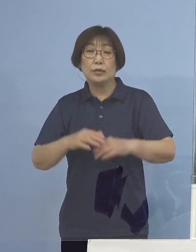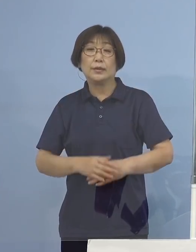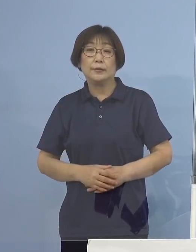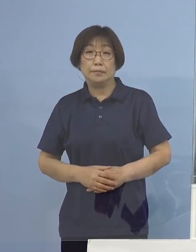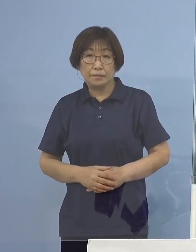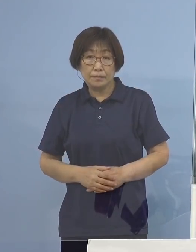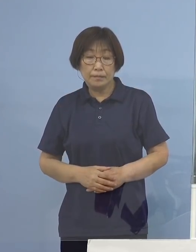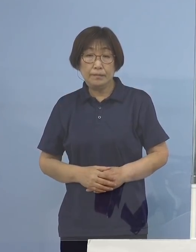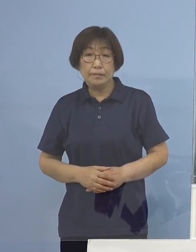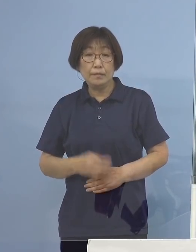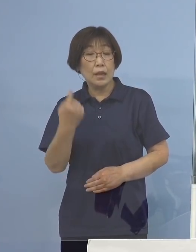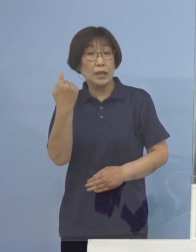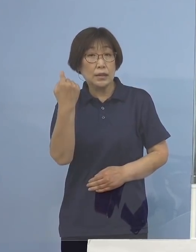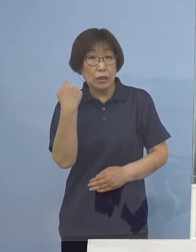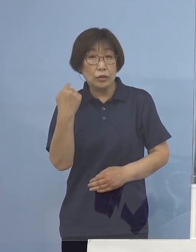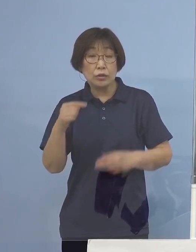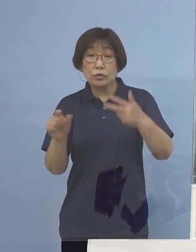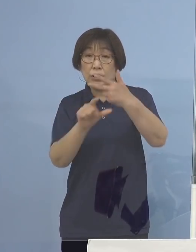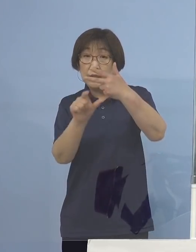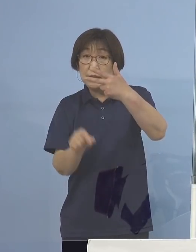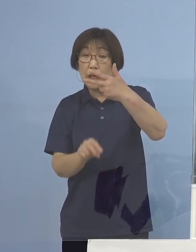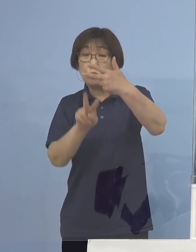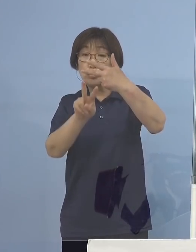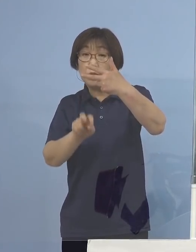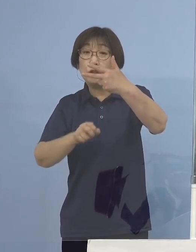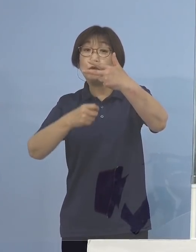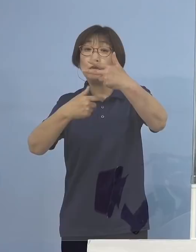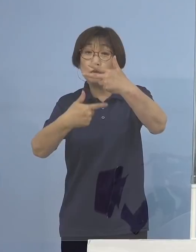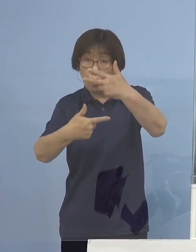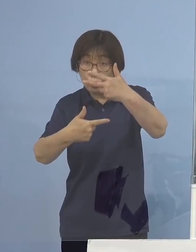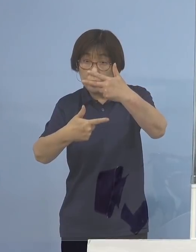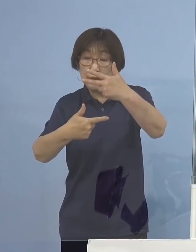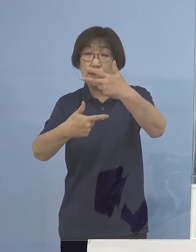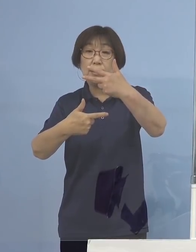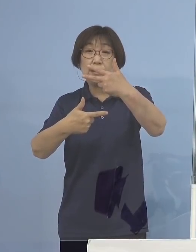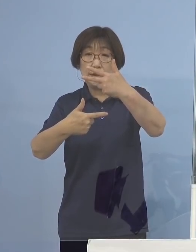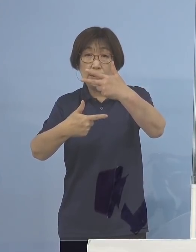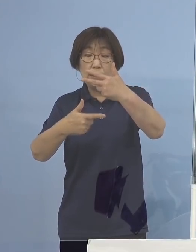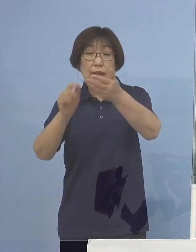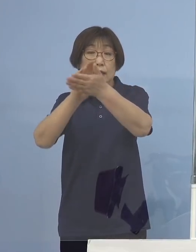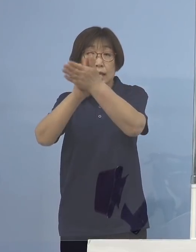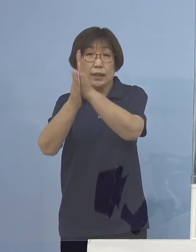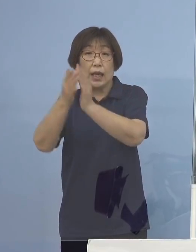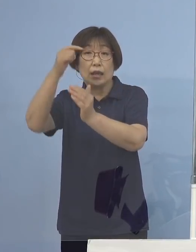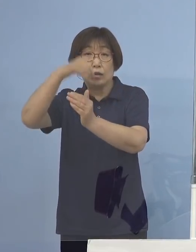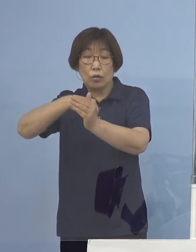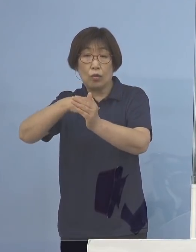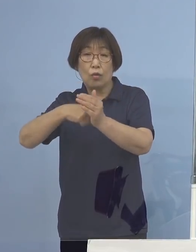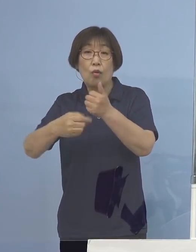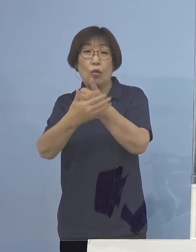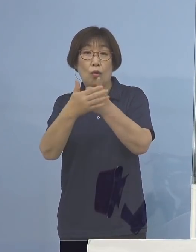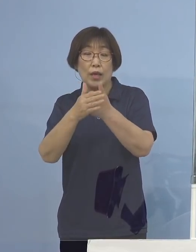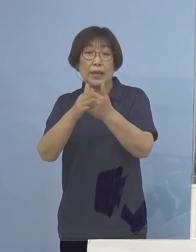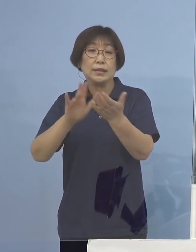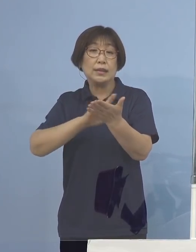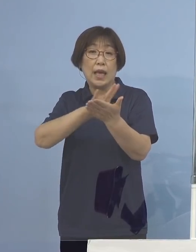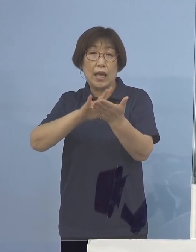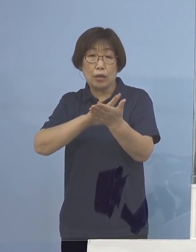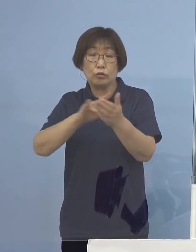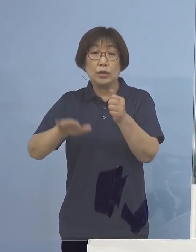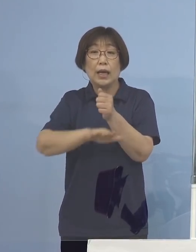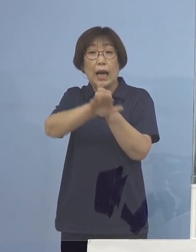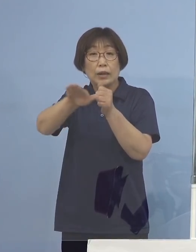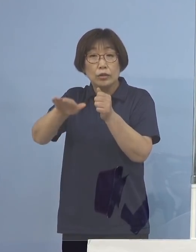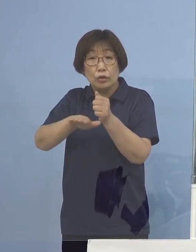昨日7月26日 県の保健製薬環境センターにおきまして